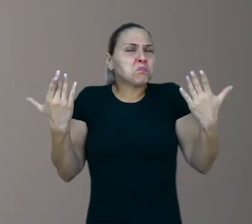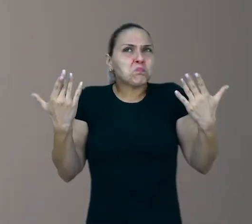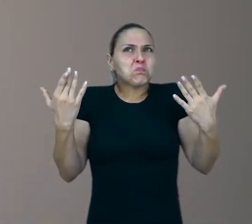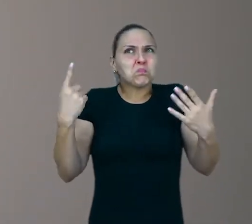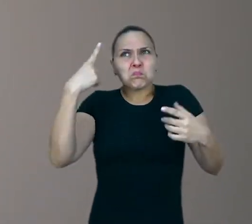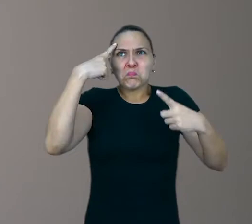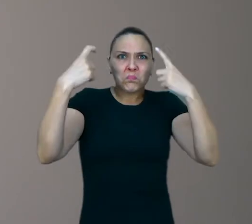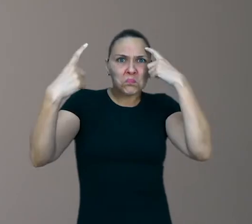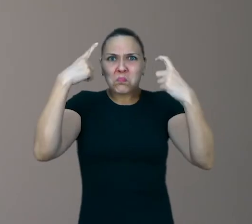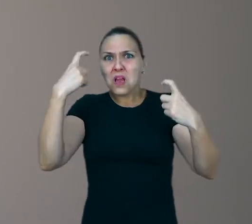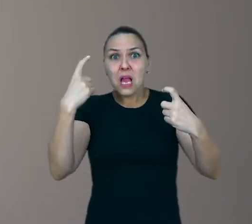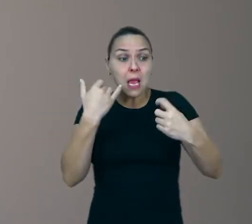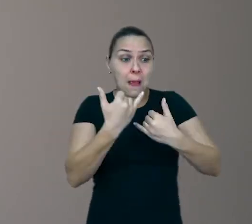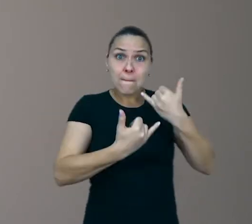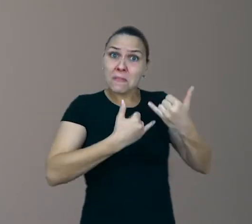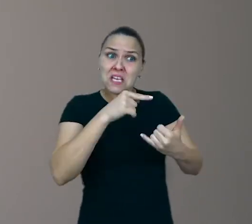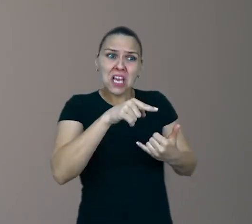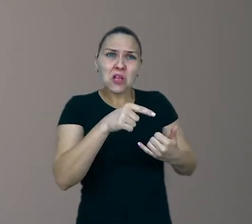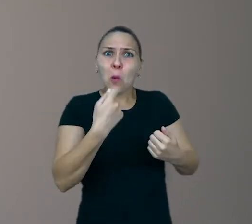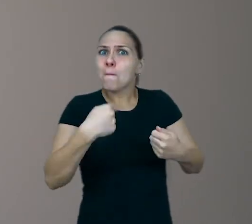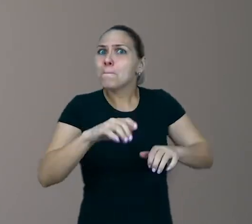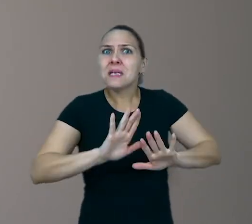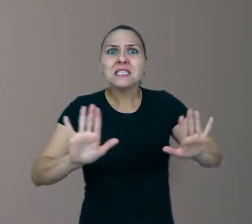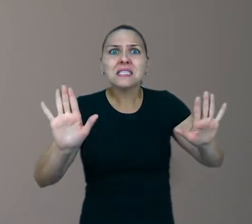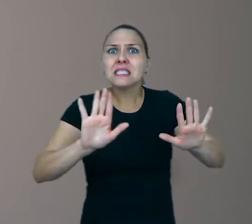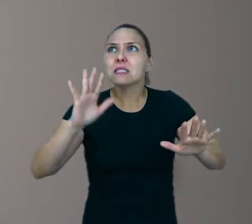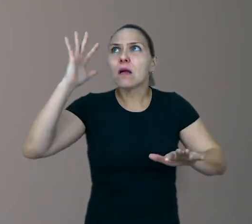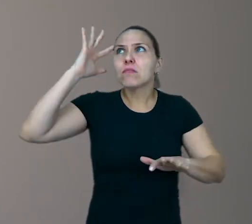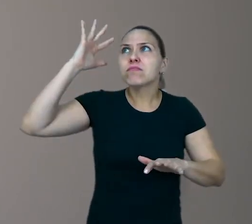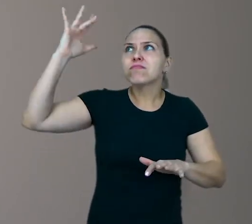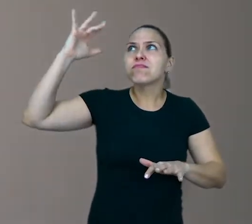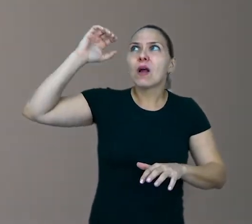nem brinquedo é preciso para que a imaginação flua. Muitas vezes,